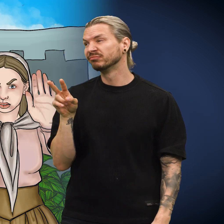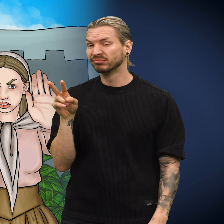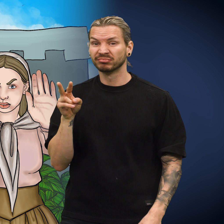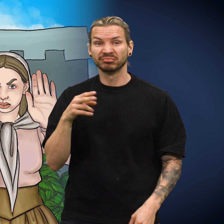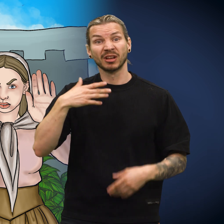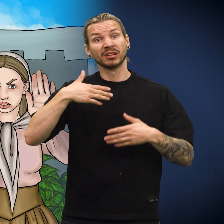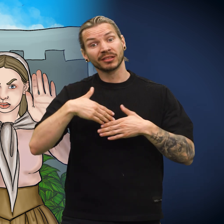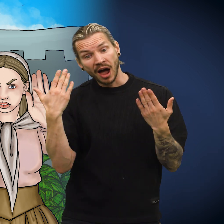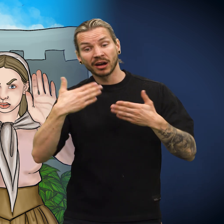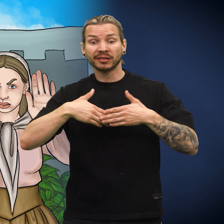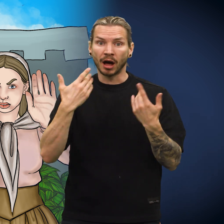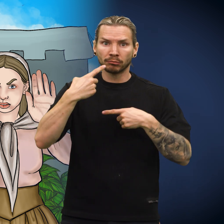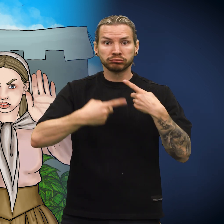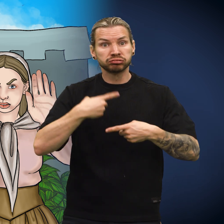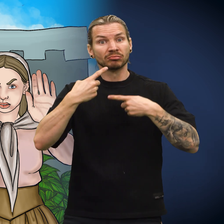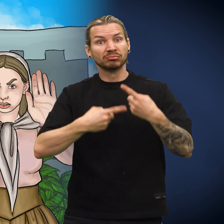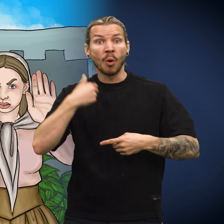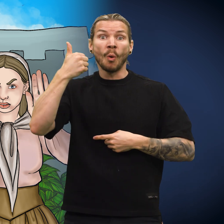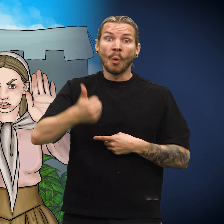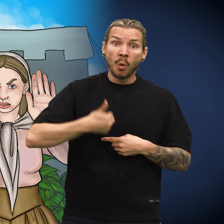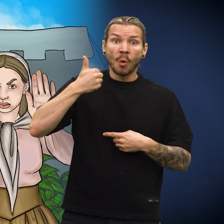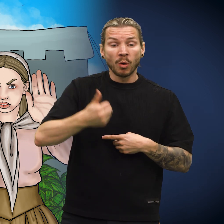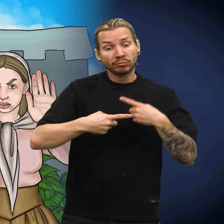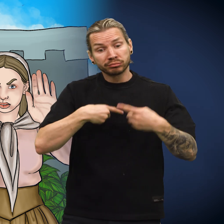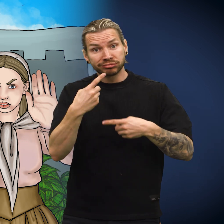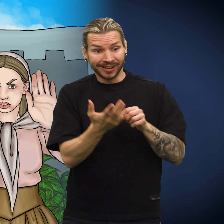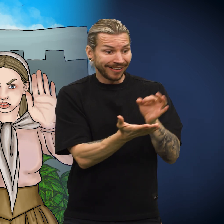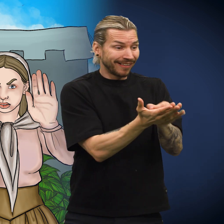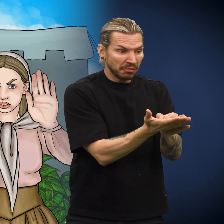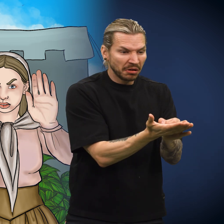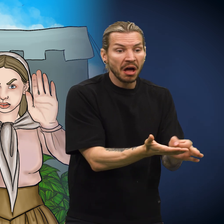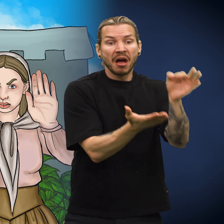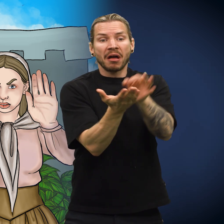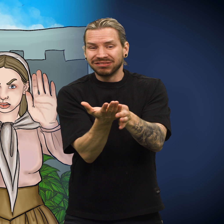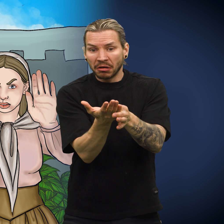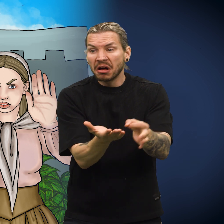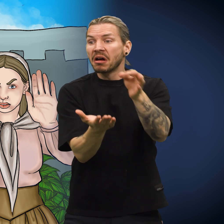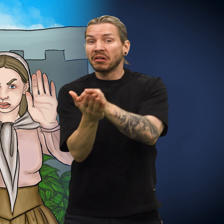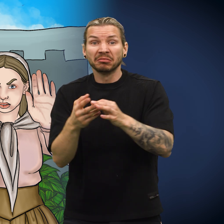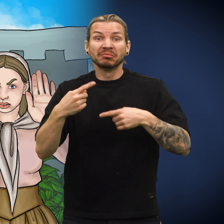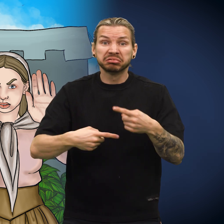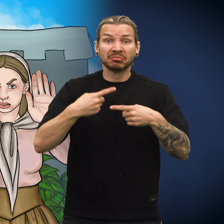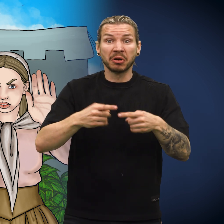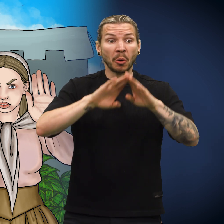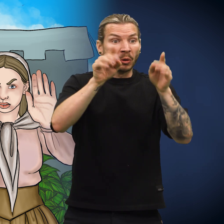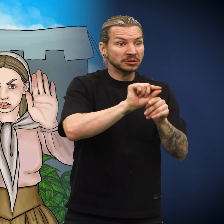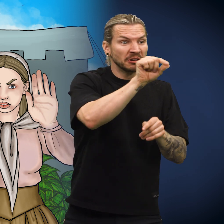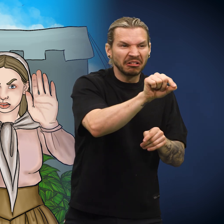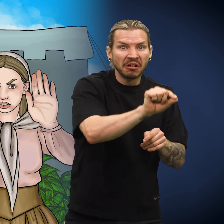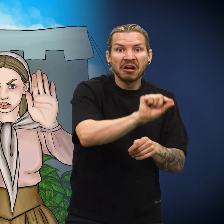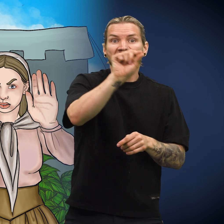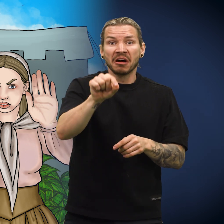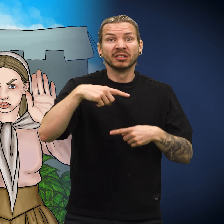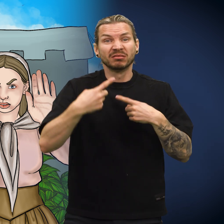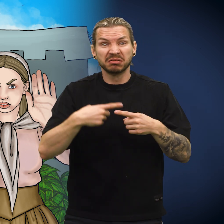Dagene og årene gikk mens skillingen havnet i den ene hånda etter den andre, fra det ene huset til det andre.